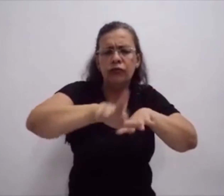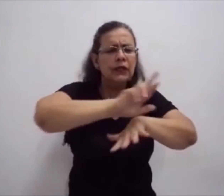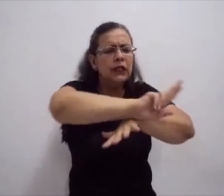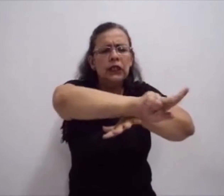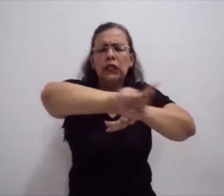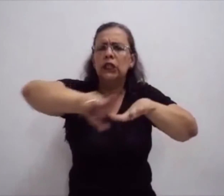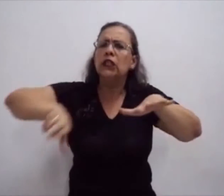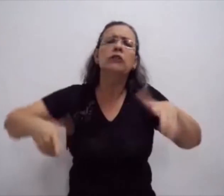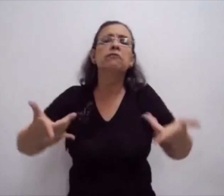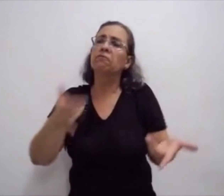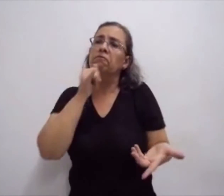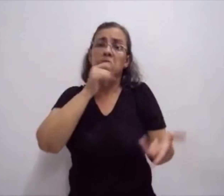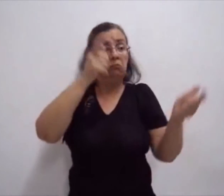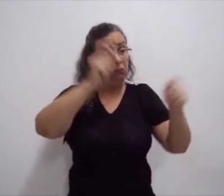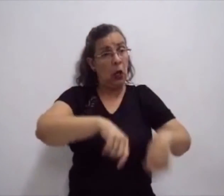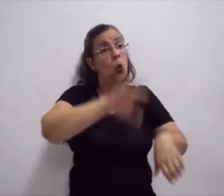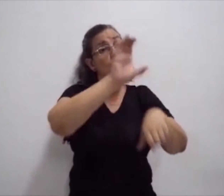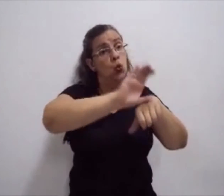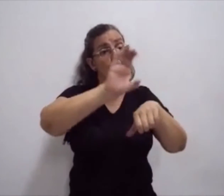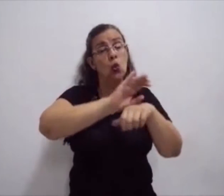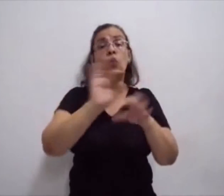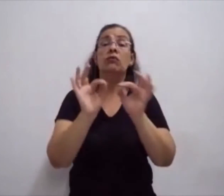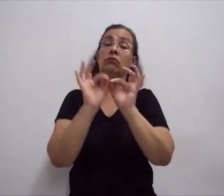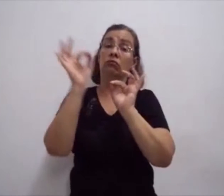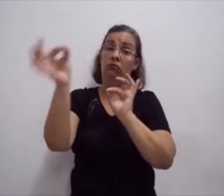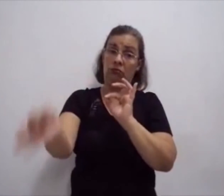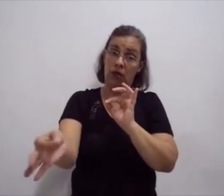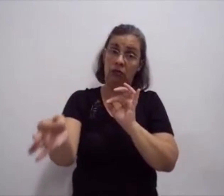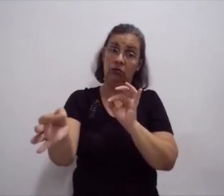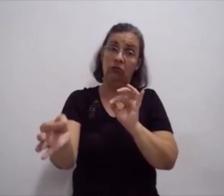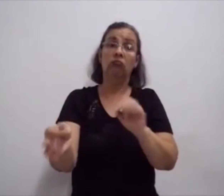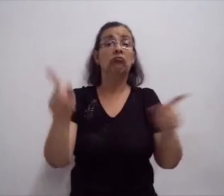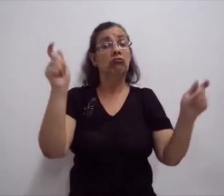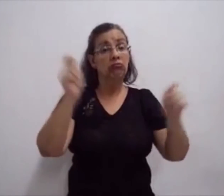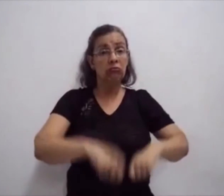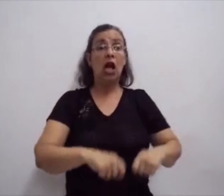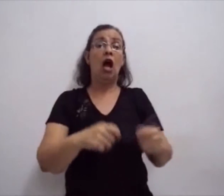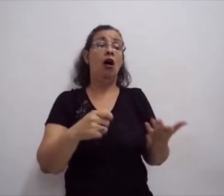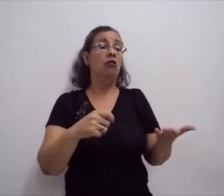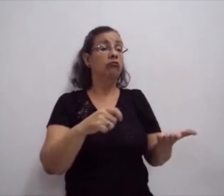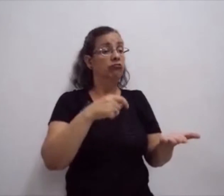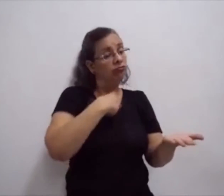mas, também, com o uso de lápis, o uso de caneta